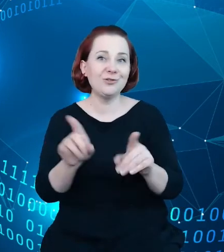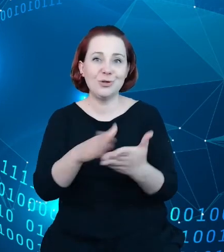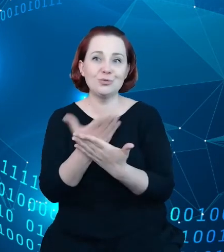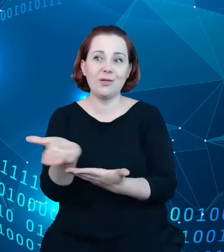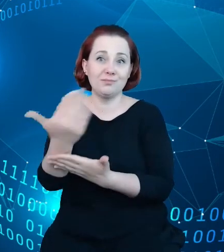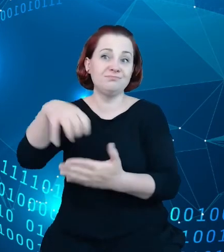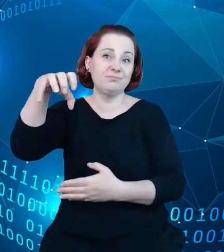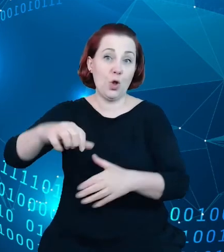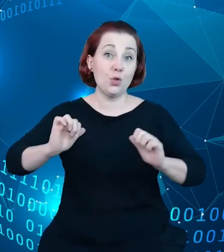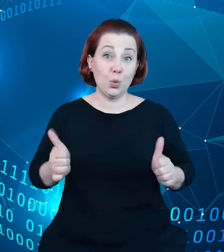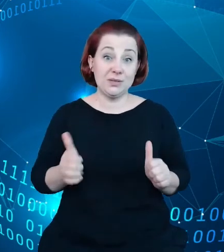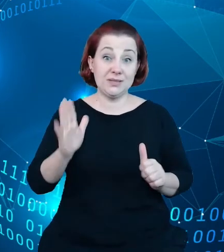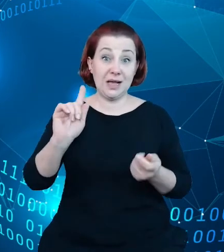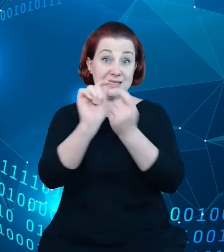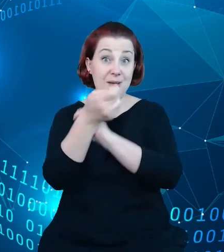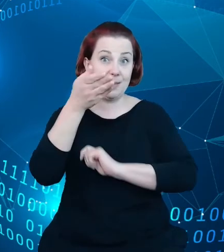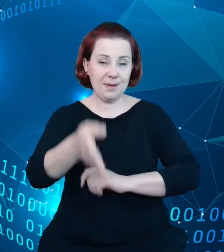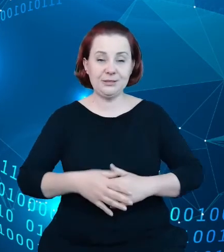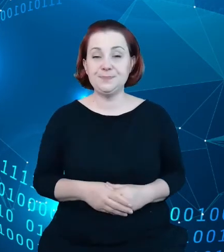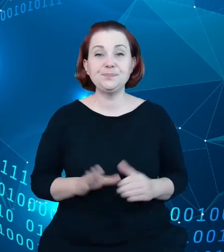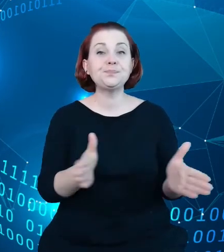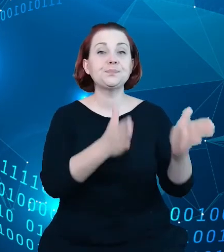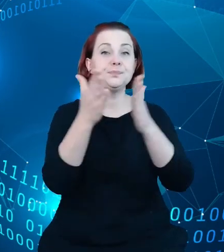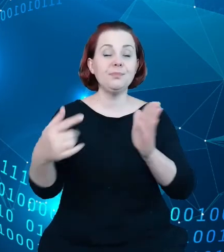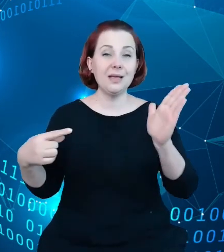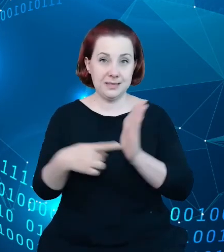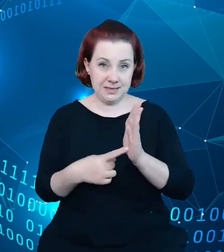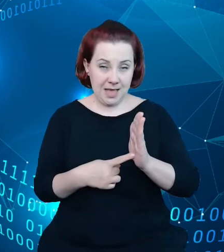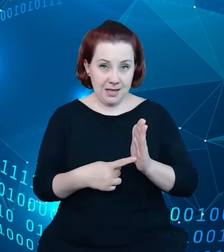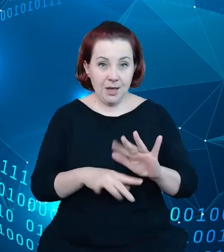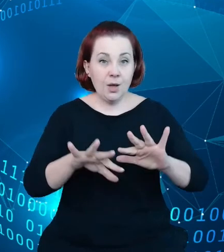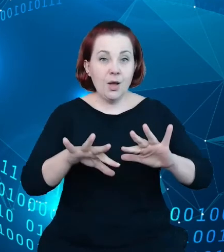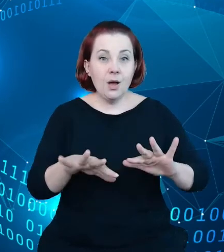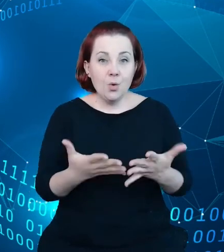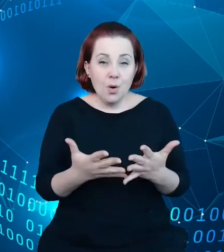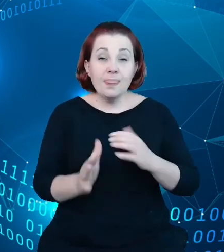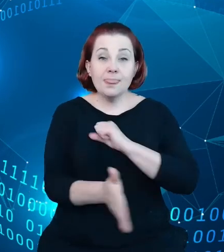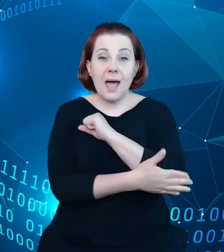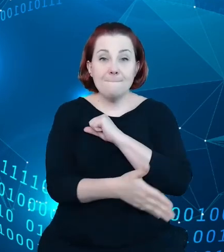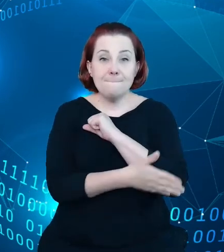Kolejnym celem naszym jest budowa na kanwie danych gromadzonych i na